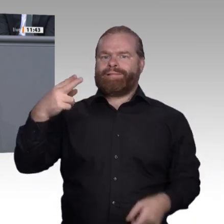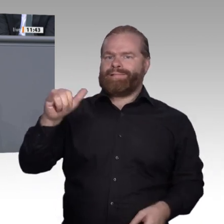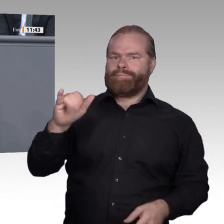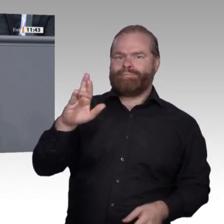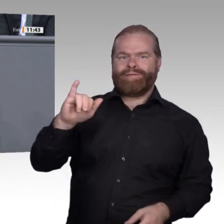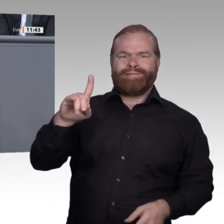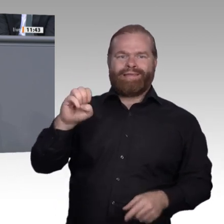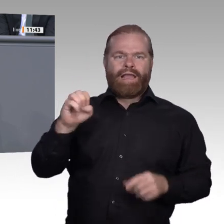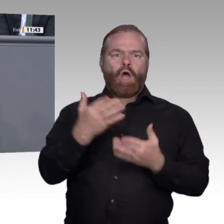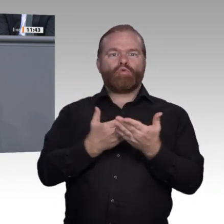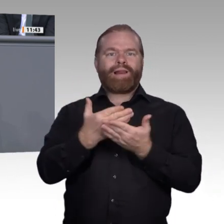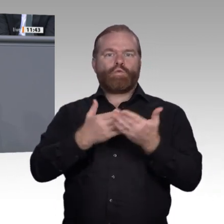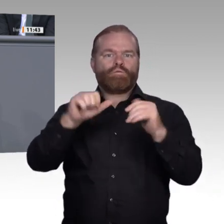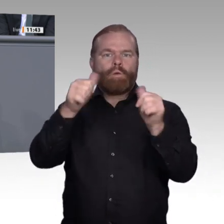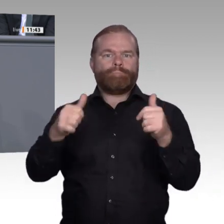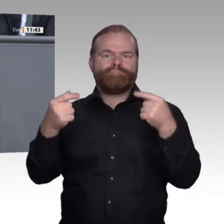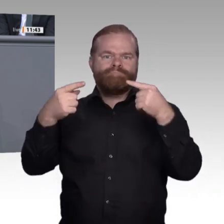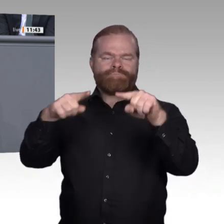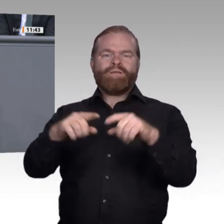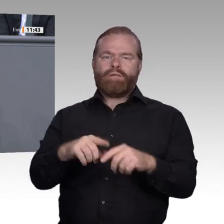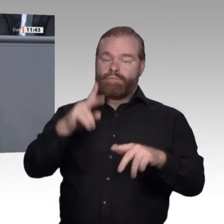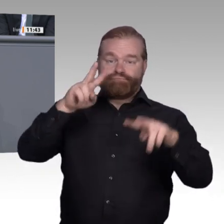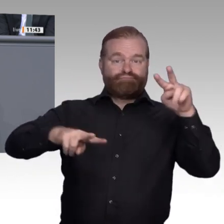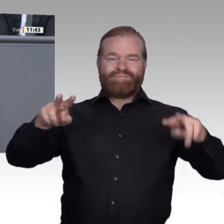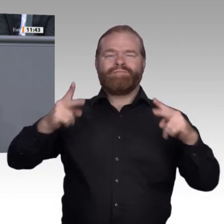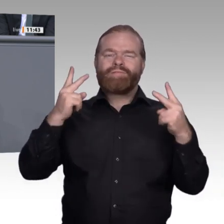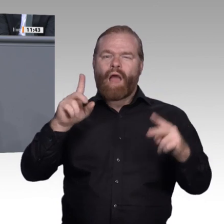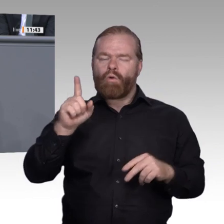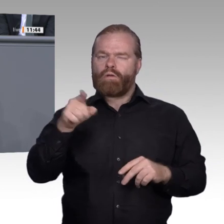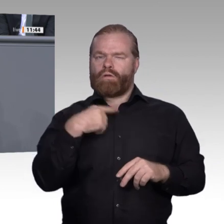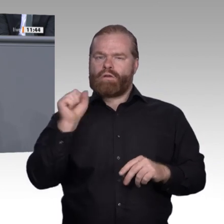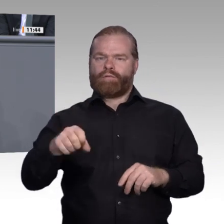Leute an ländliche Regionen binden und ihnen Heimat bieten und erhalten. Vergessen